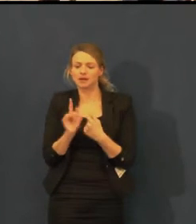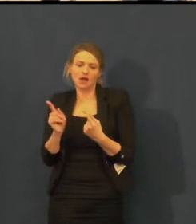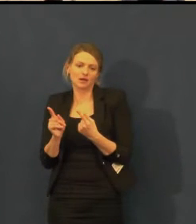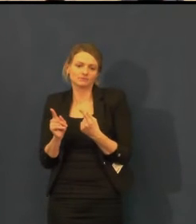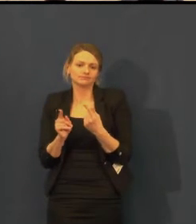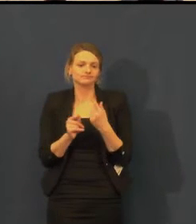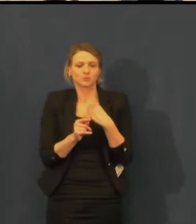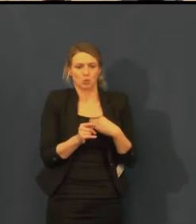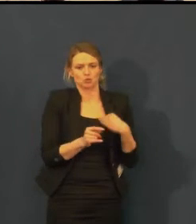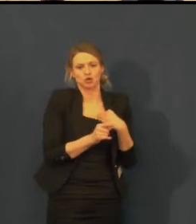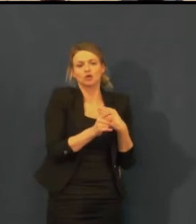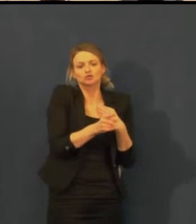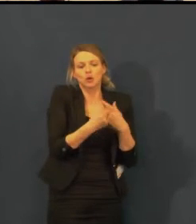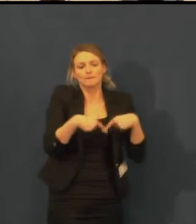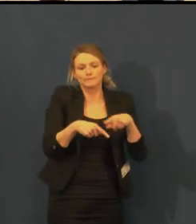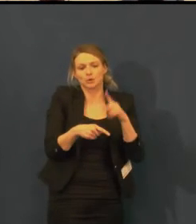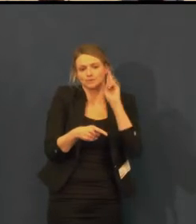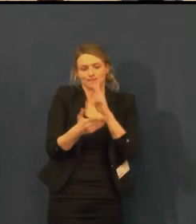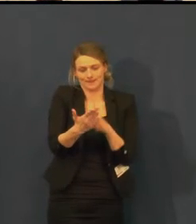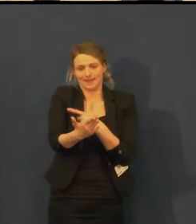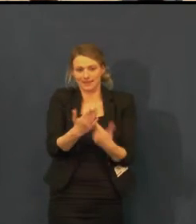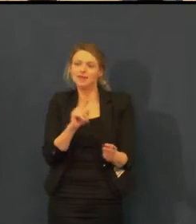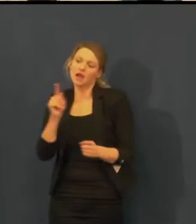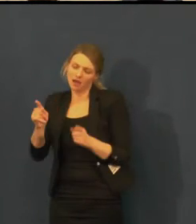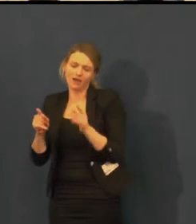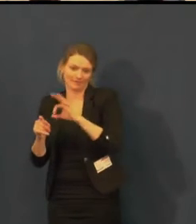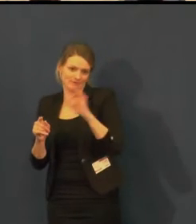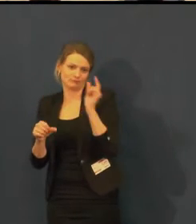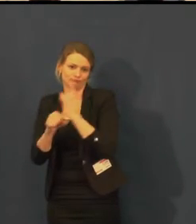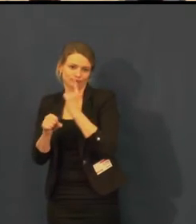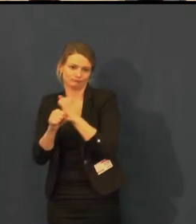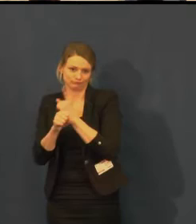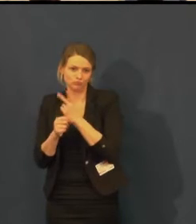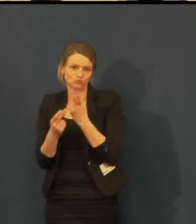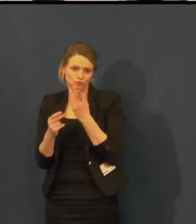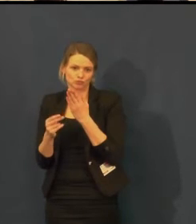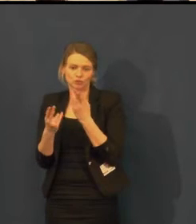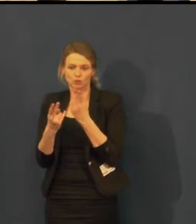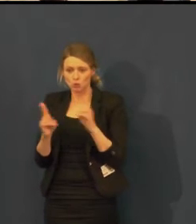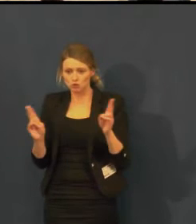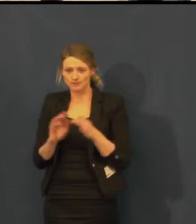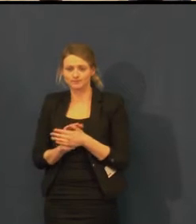Víme, že projekce titulků nad portálem má svá omezení,